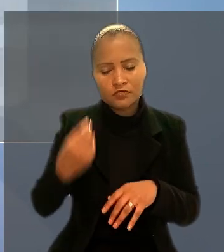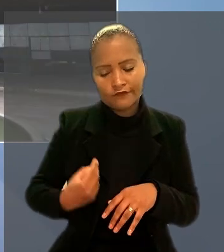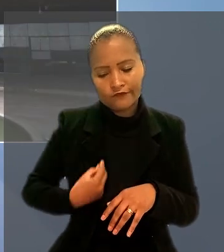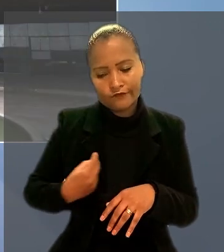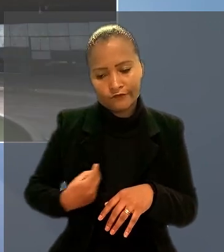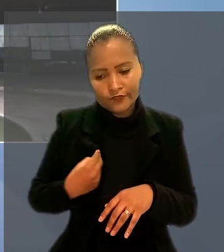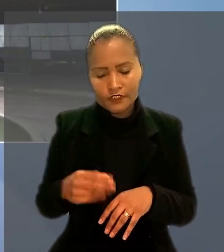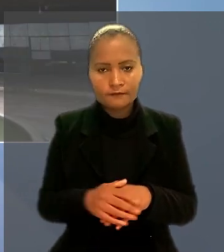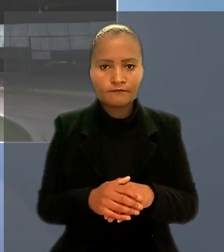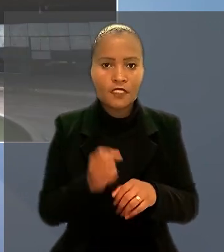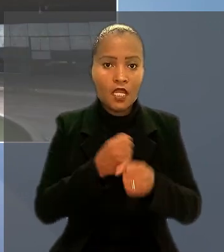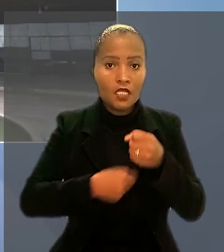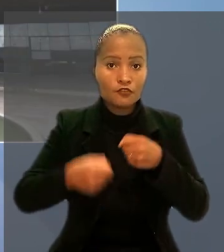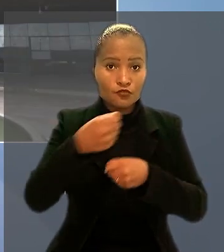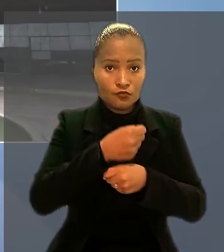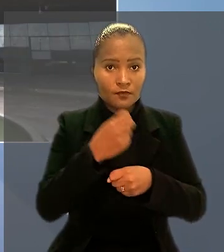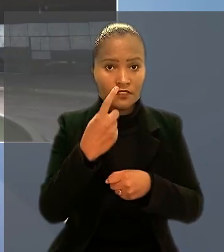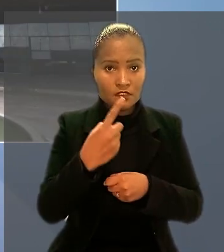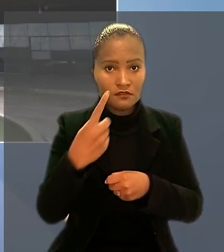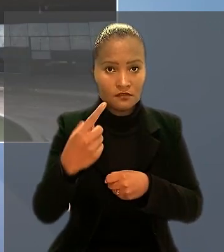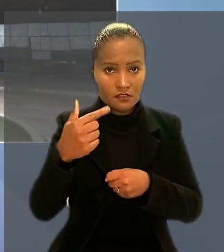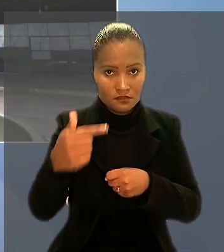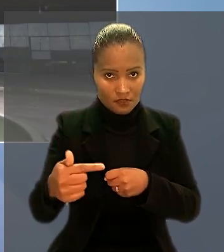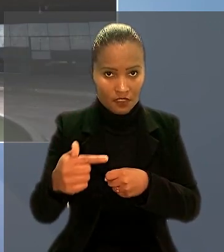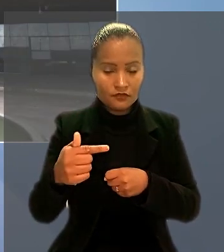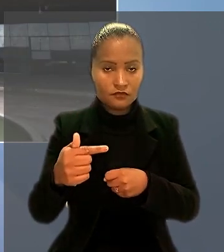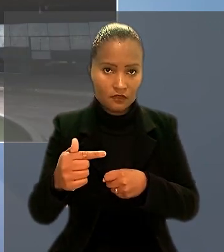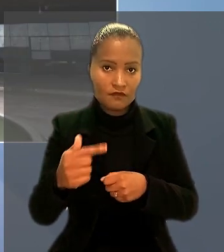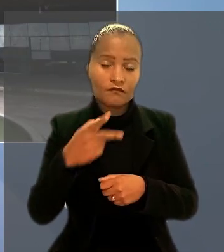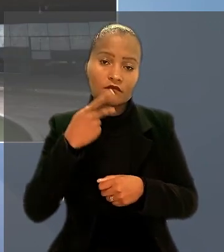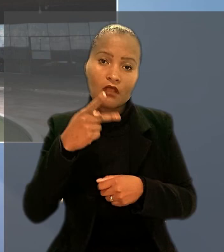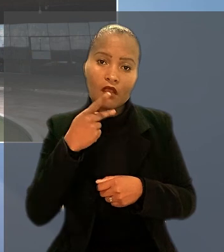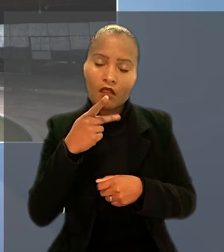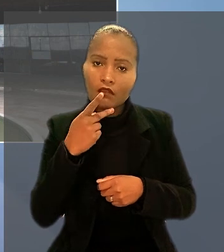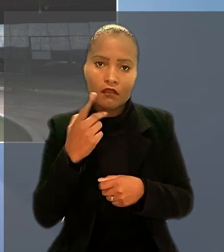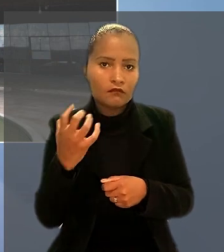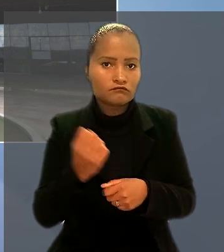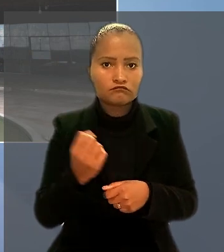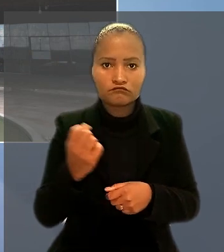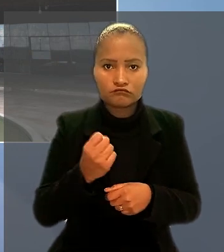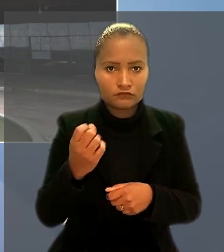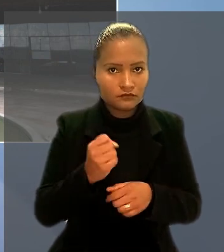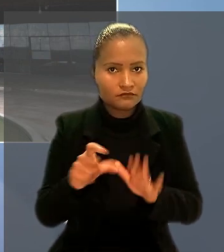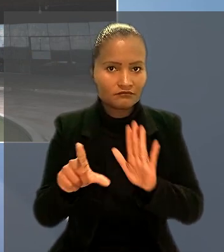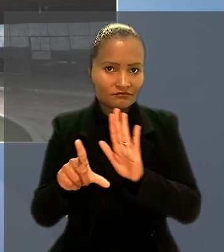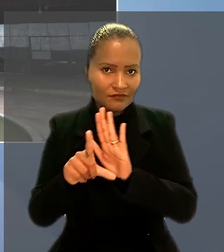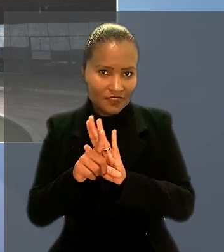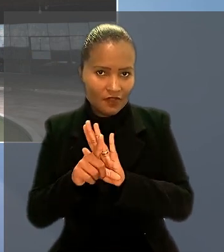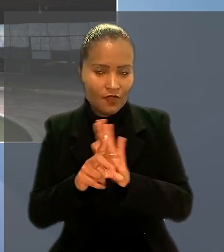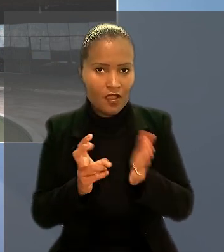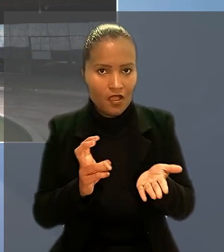A Súmula 117 aplicada ao caso diz que não se beneficiam do regime legal relativo aos bancários